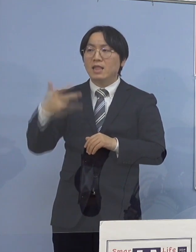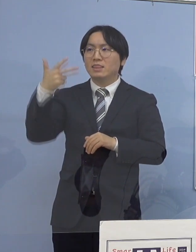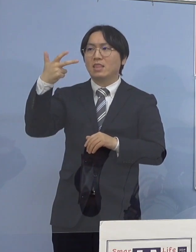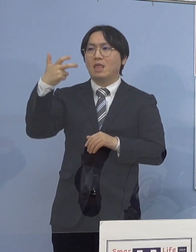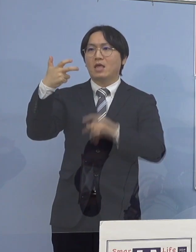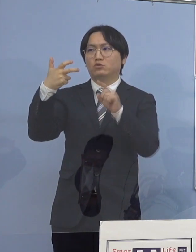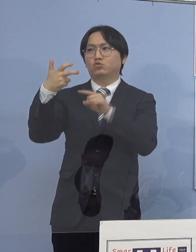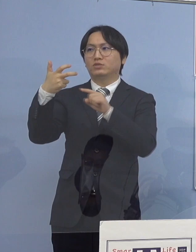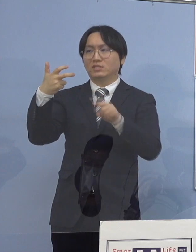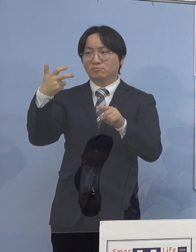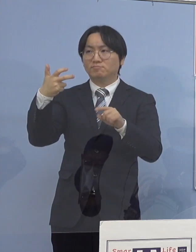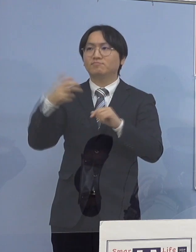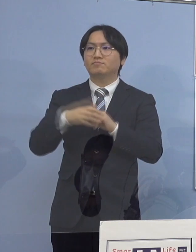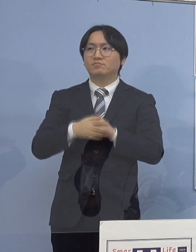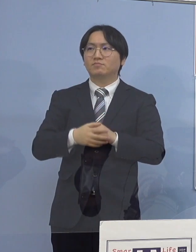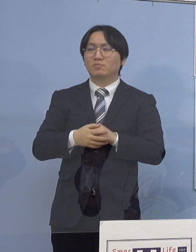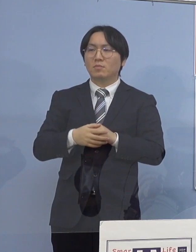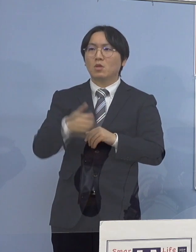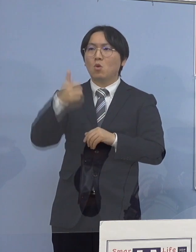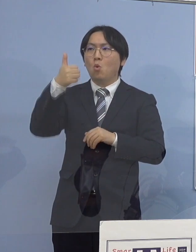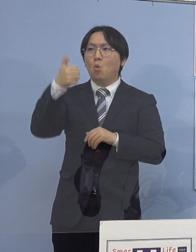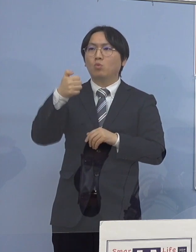55.1パーセント